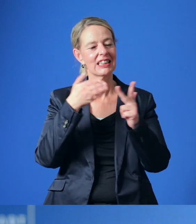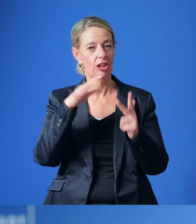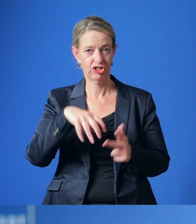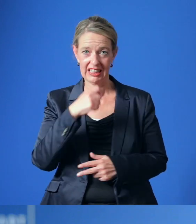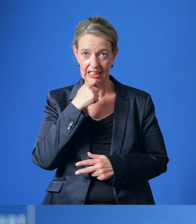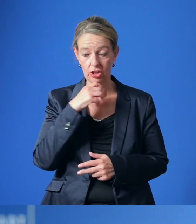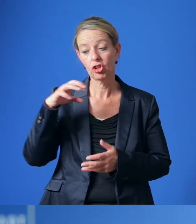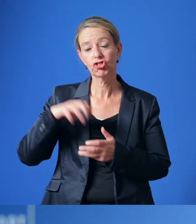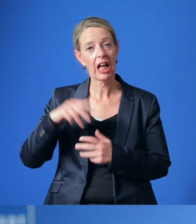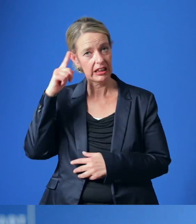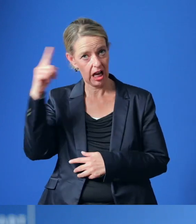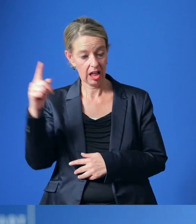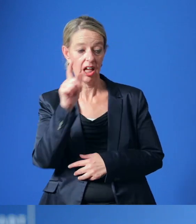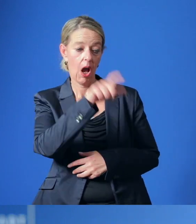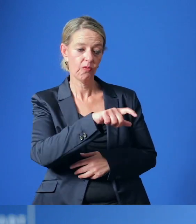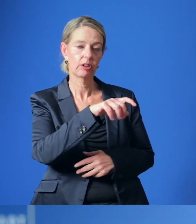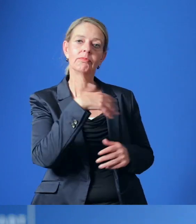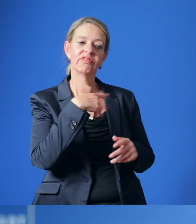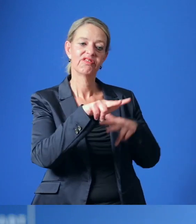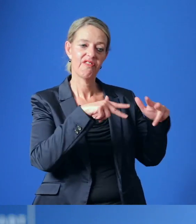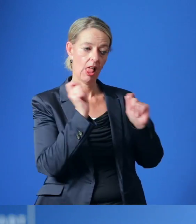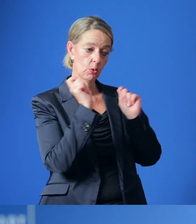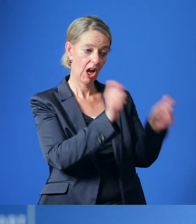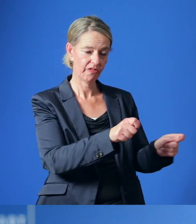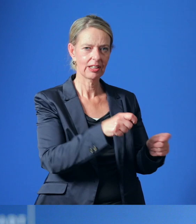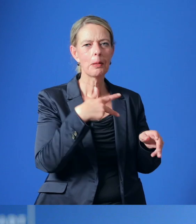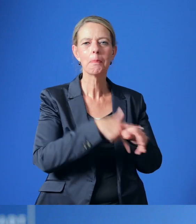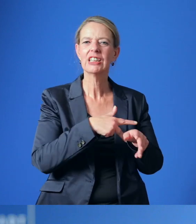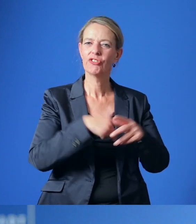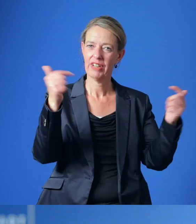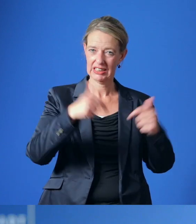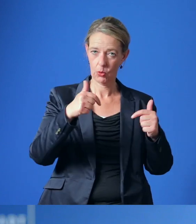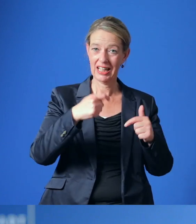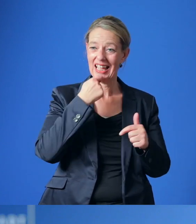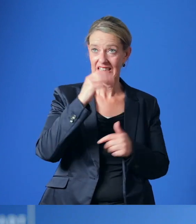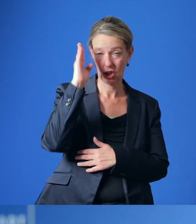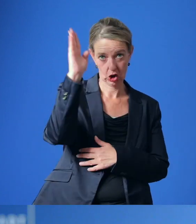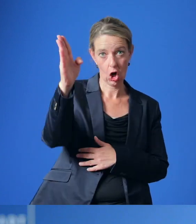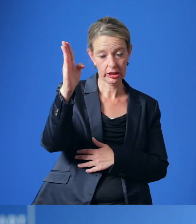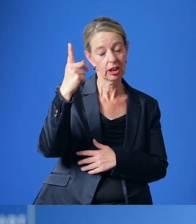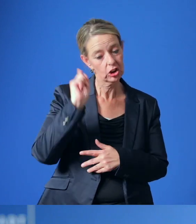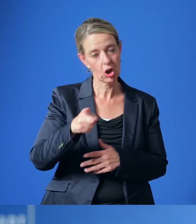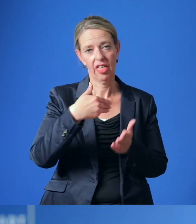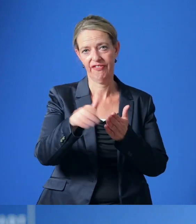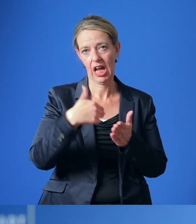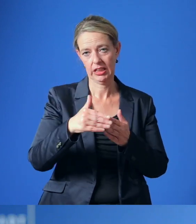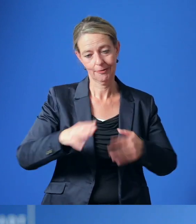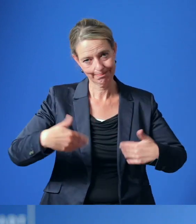Der Stadtrat hat die Verwaltung beauftragt, die Entwicklung der medizinischen Versorgung im Essener Norden weiter voranzutreiben.